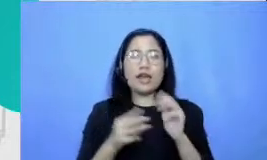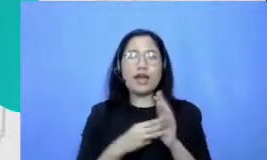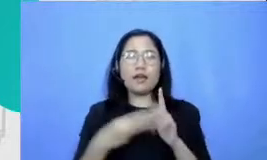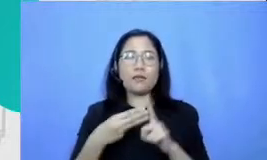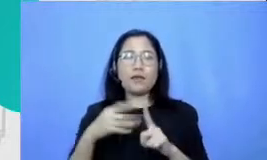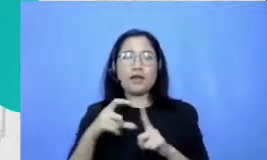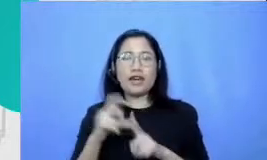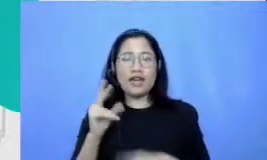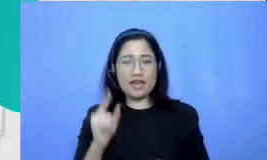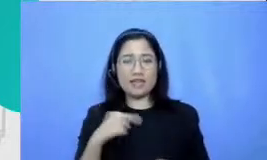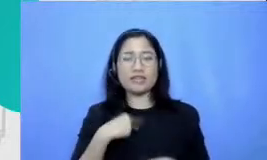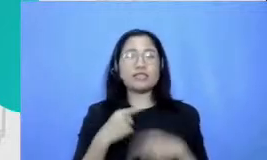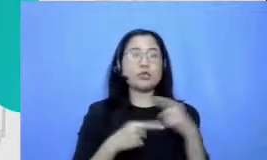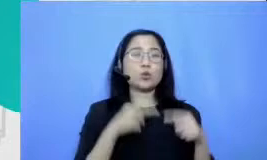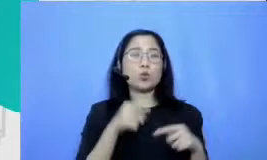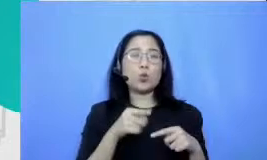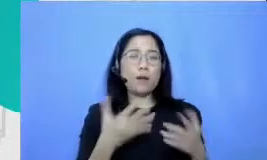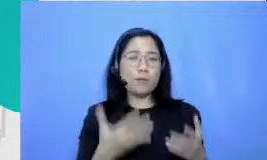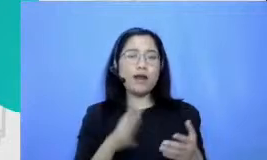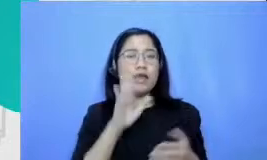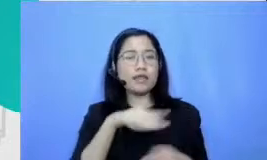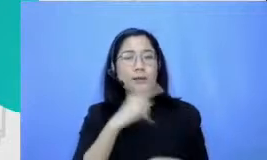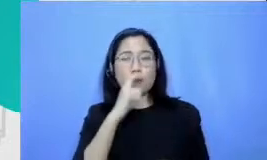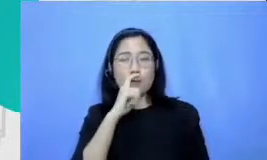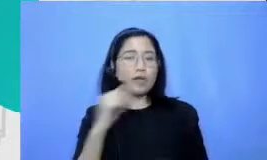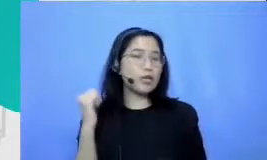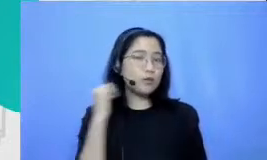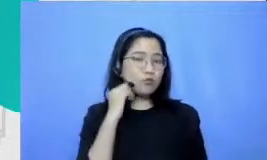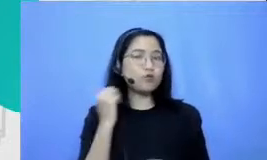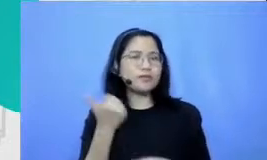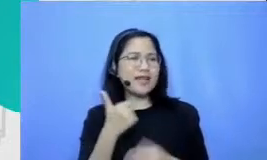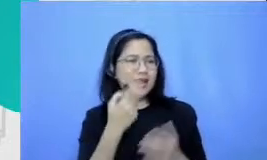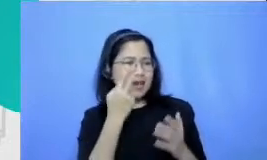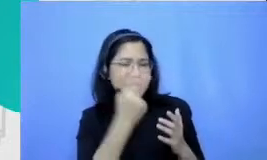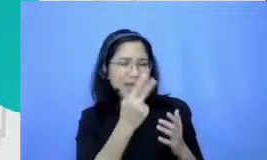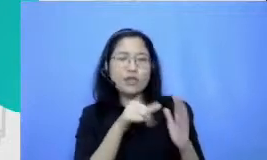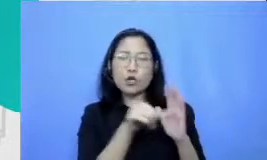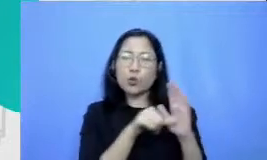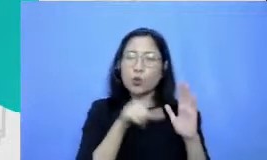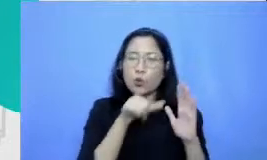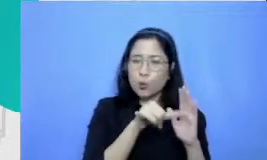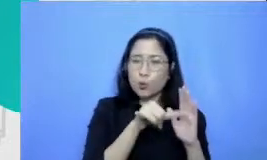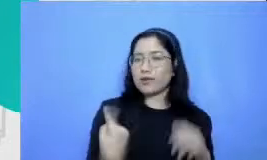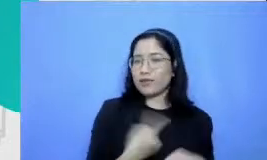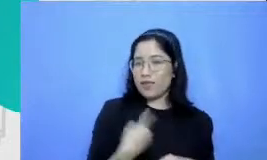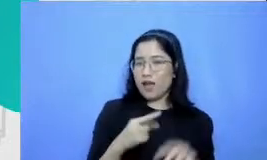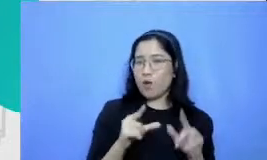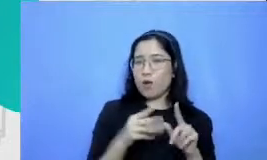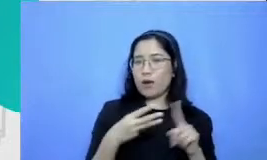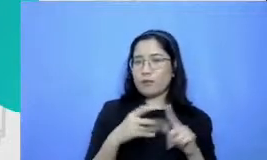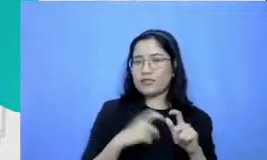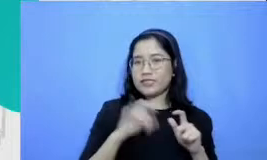Ibu nanti bisa coba cari di youtube channel kami saya rasa teman-teman dari website banyak yang